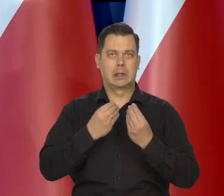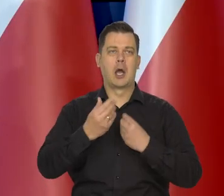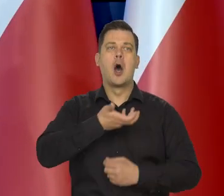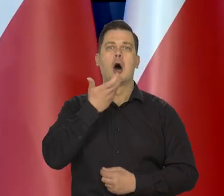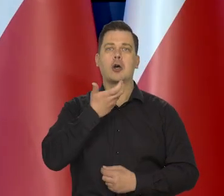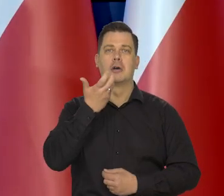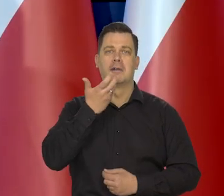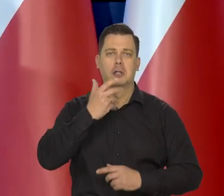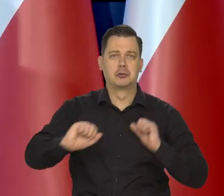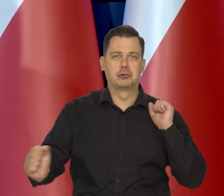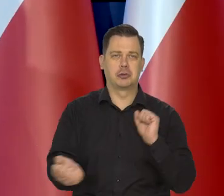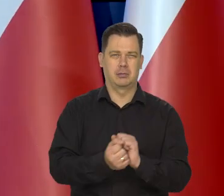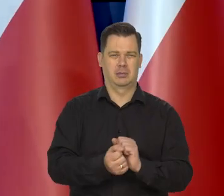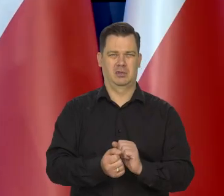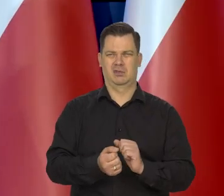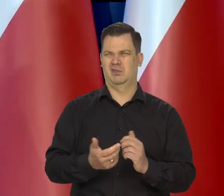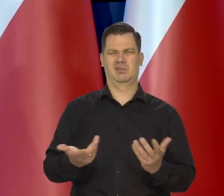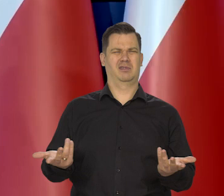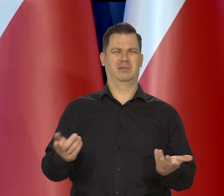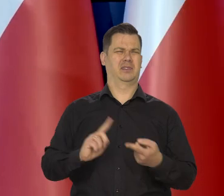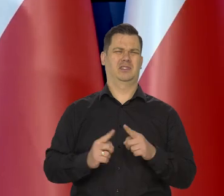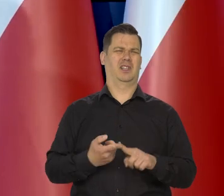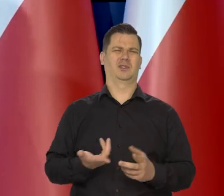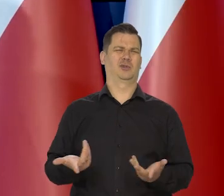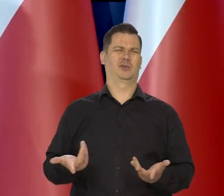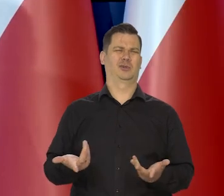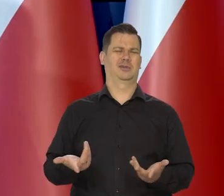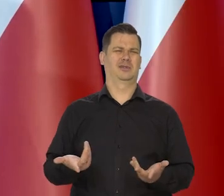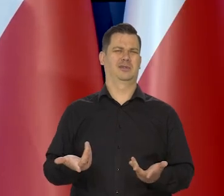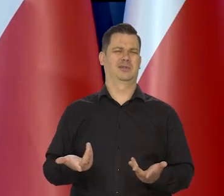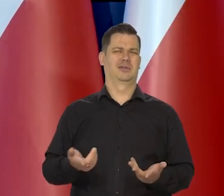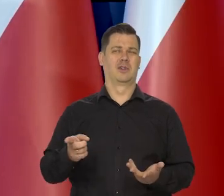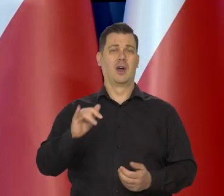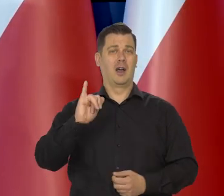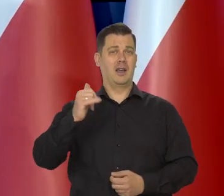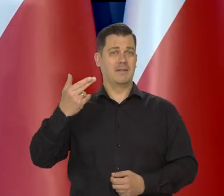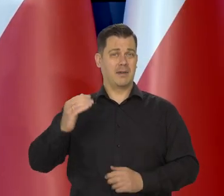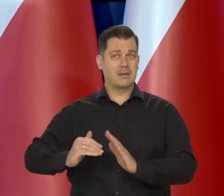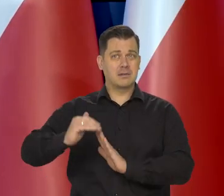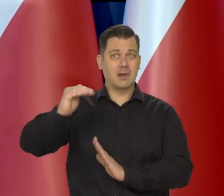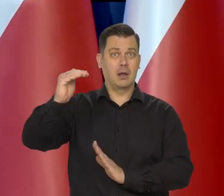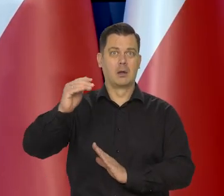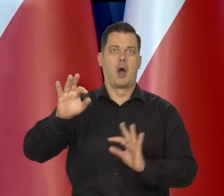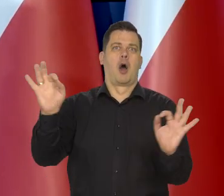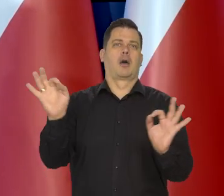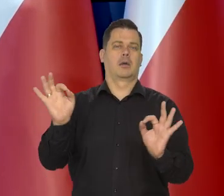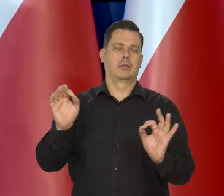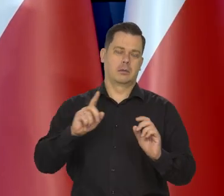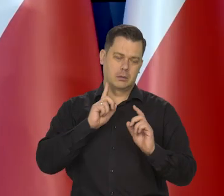grzania i tak dalej. No bo jest zupełnie bezsensu, chociaż oczywiście inflacja jest takim strasznym zjawiskiem,